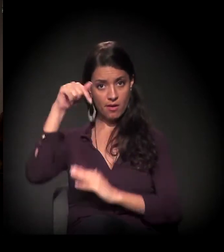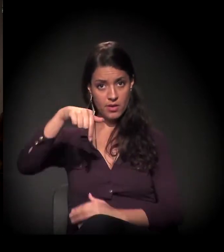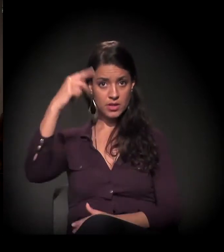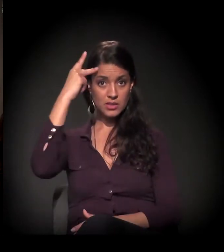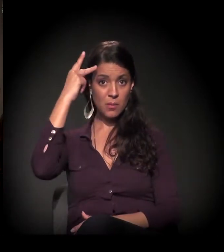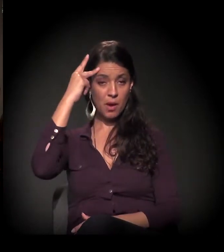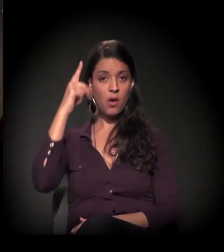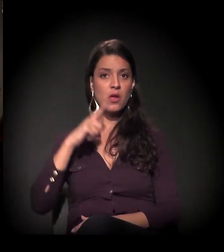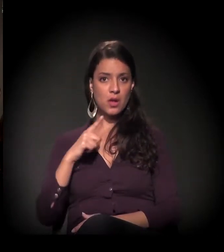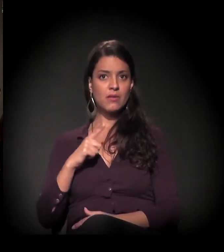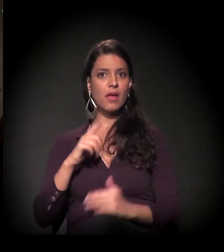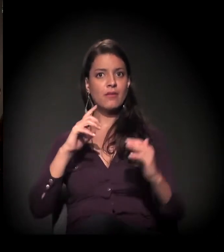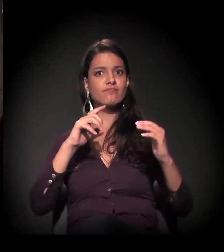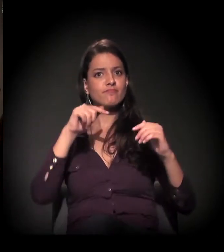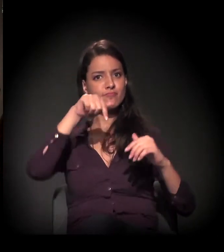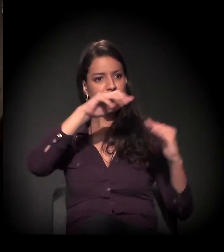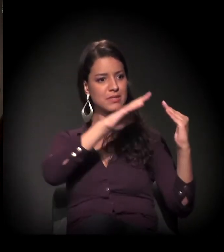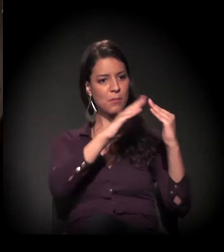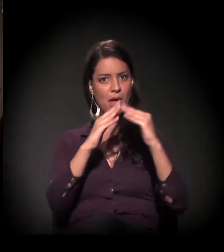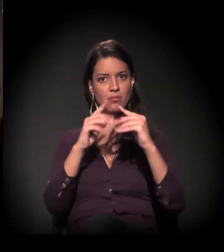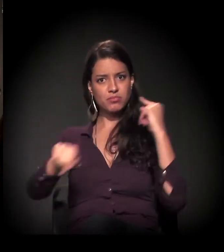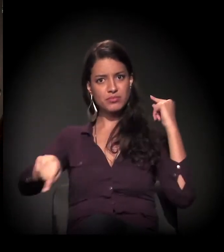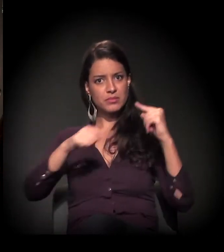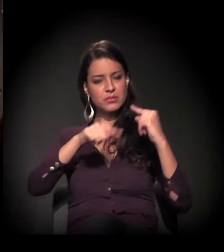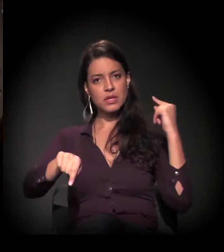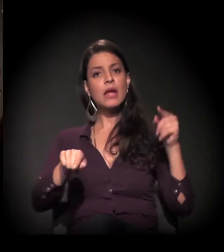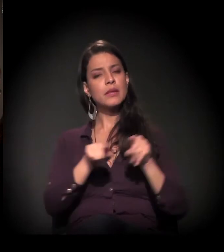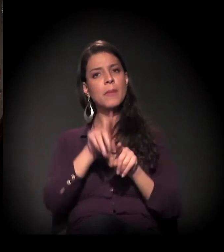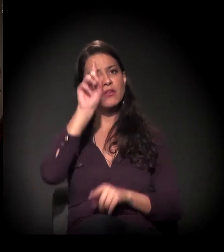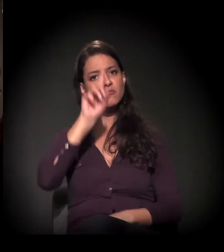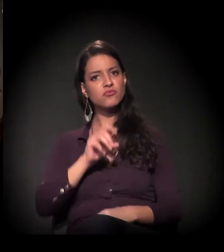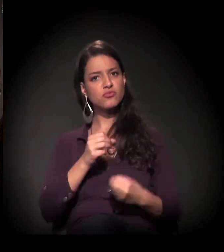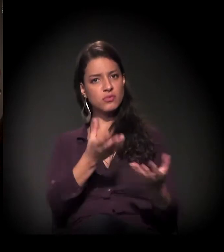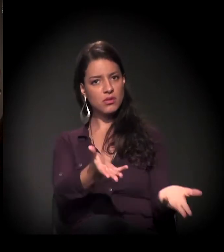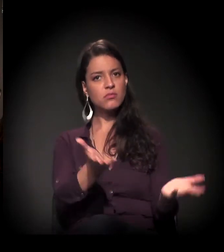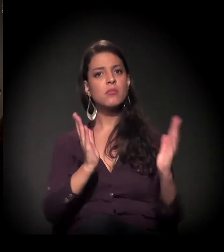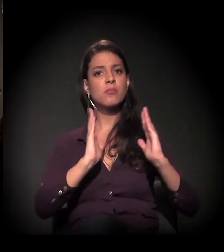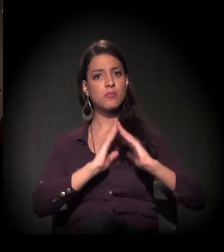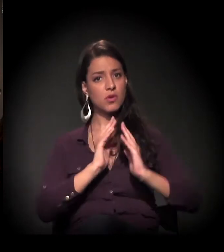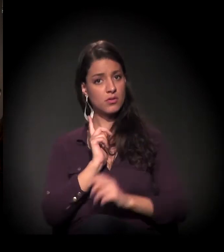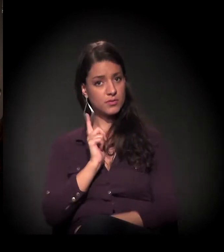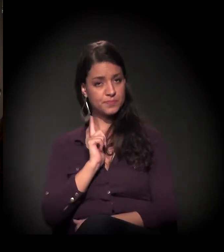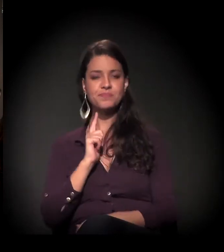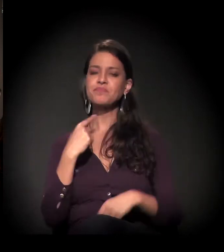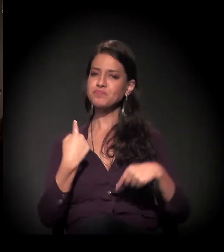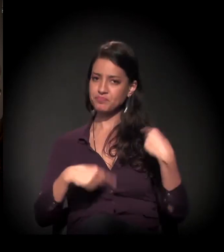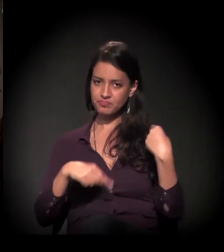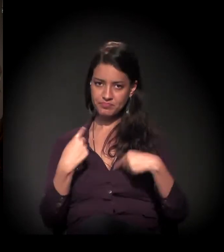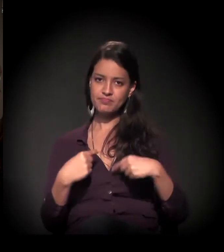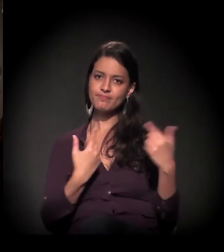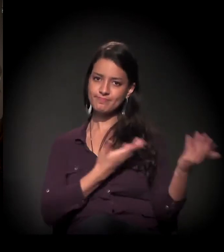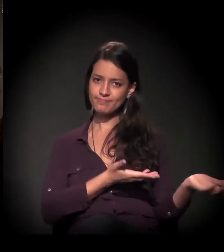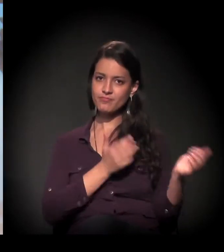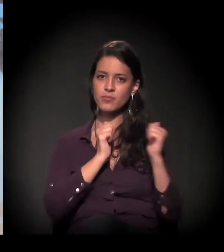com os conflitos fundiários em São Paulo e o direito à moradia. A gente vai discutir muito com ele esse problema também.